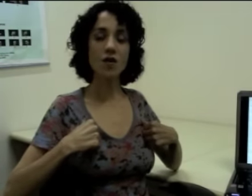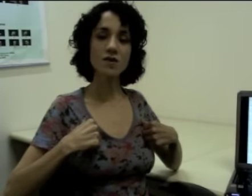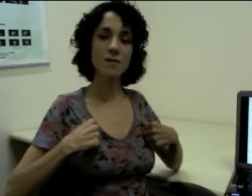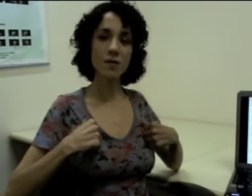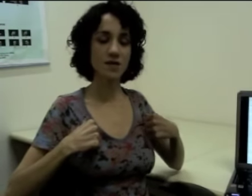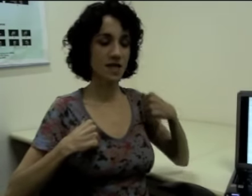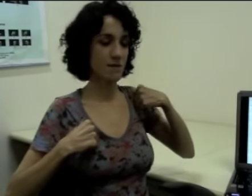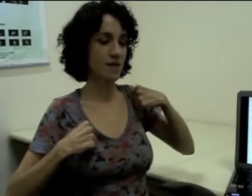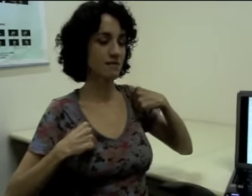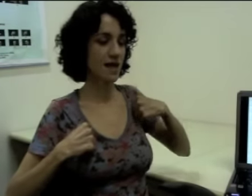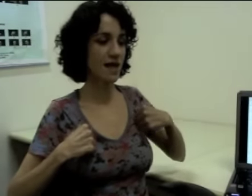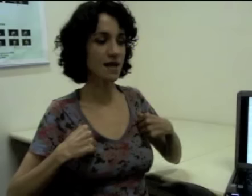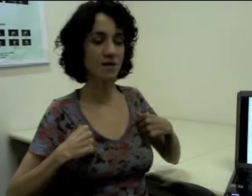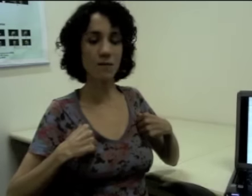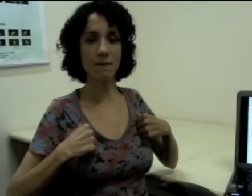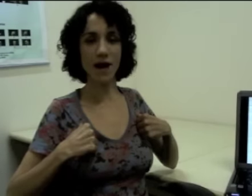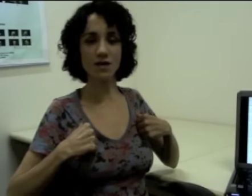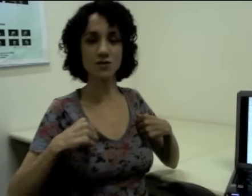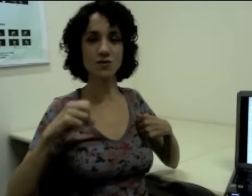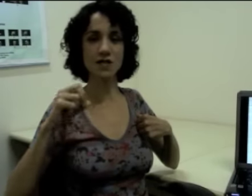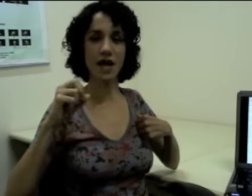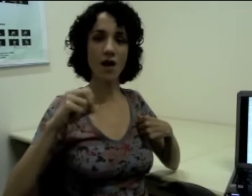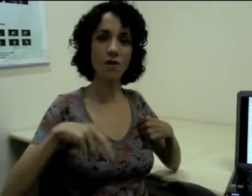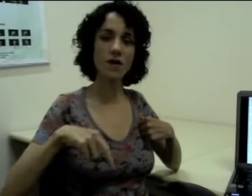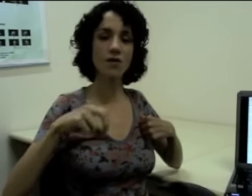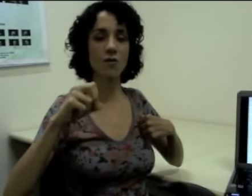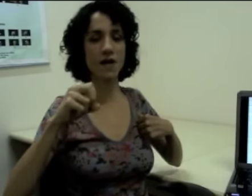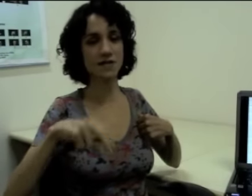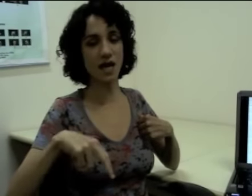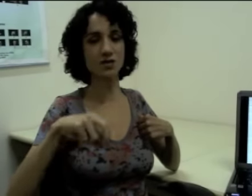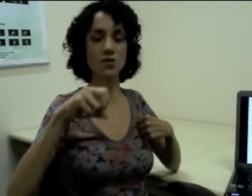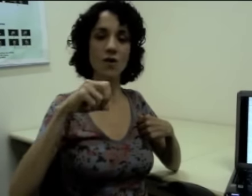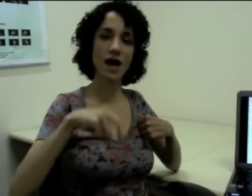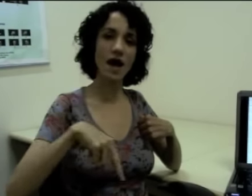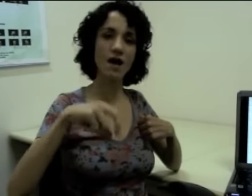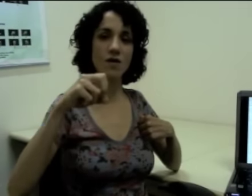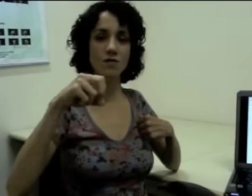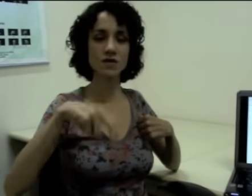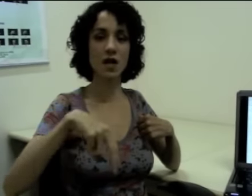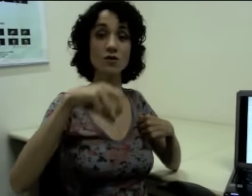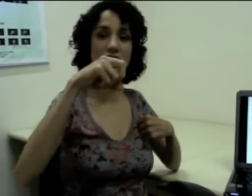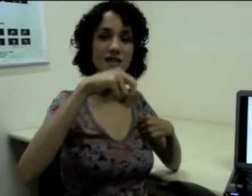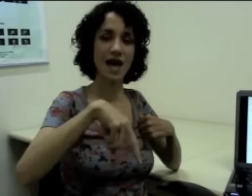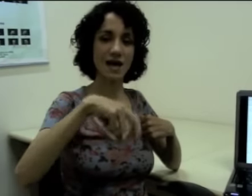Logo depois ele mantem uma parte do sinal e começa a articular o sinal de andar. (sinalização)